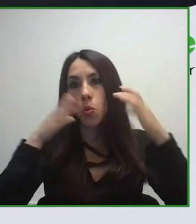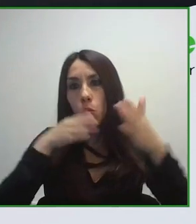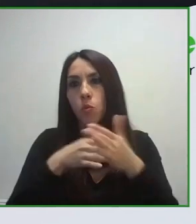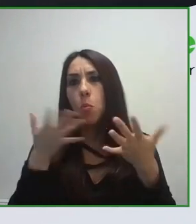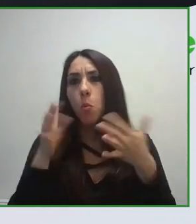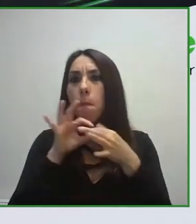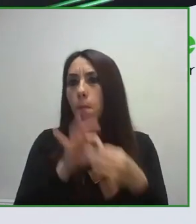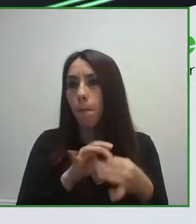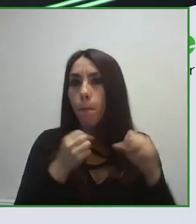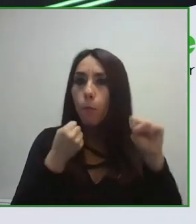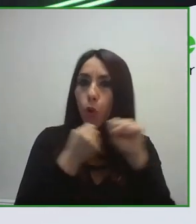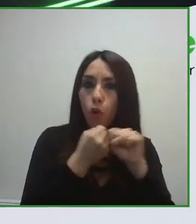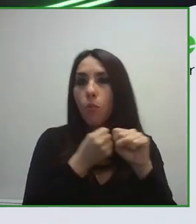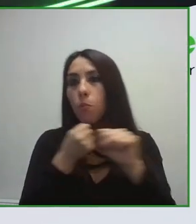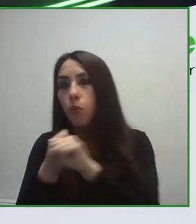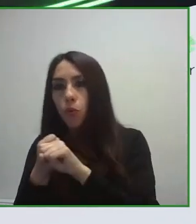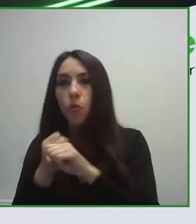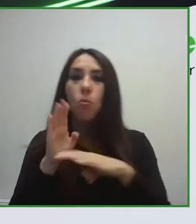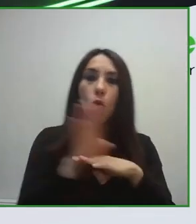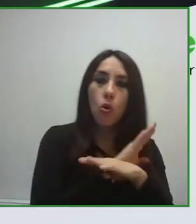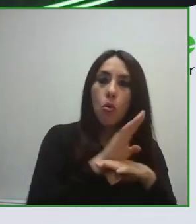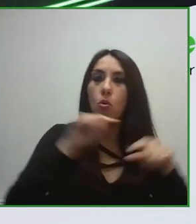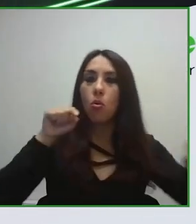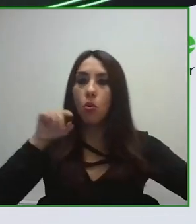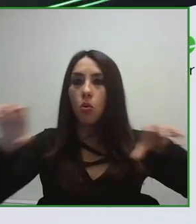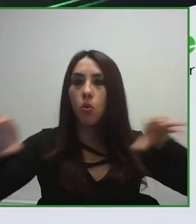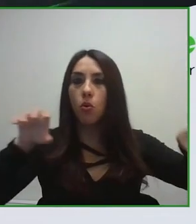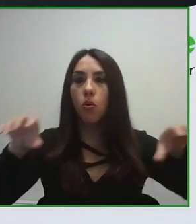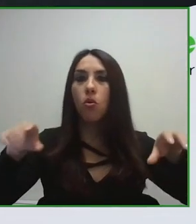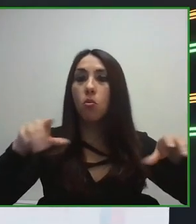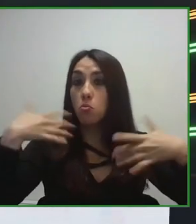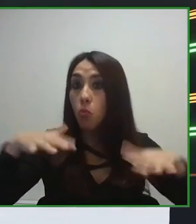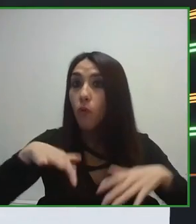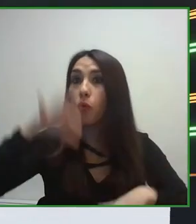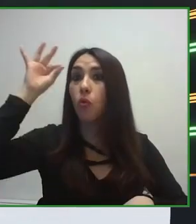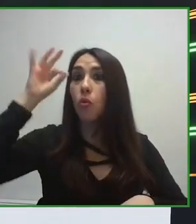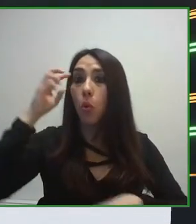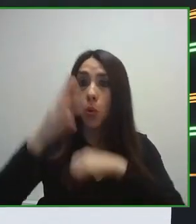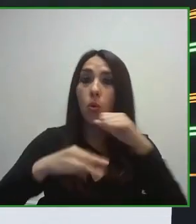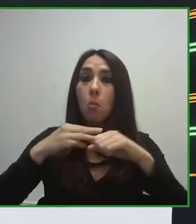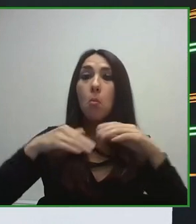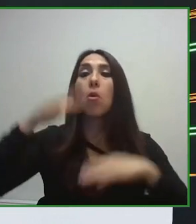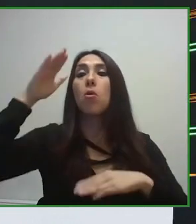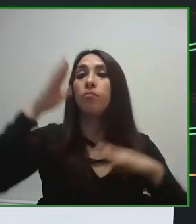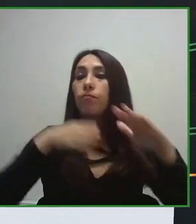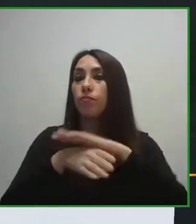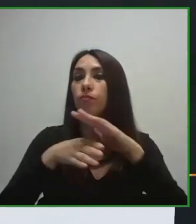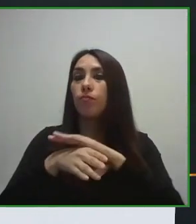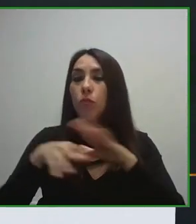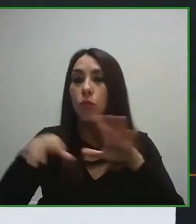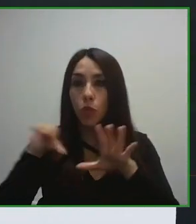UNE ha llevado el trabajo de secretariado, ha desarrollado todo el trabajo que debe